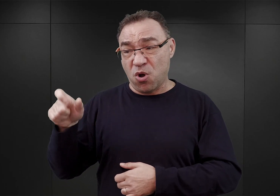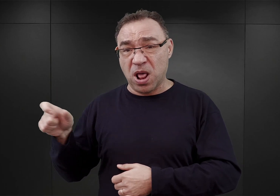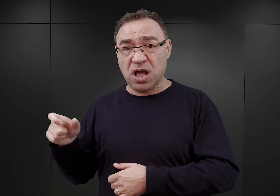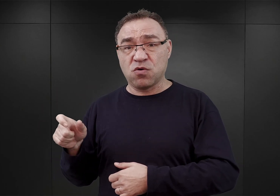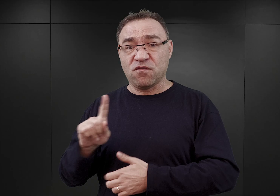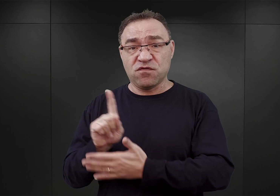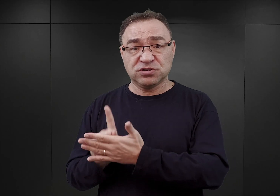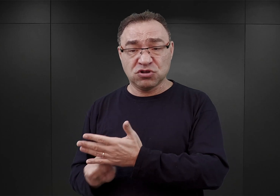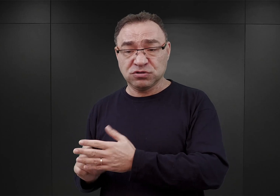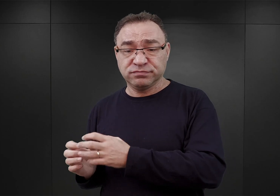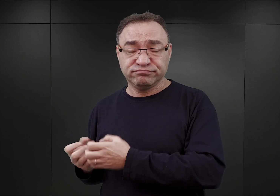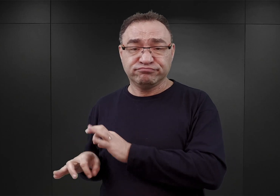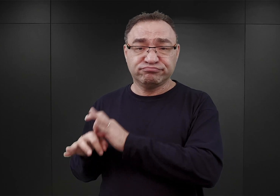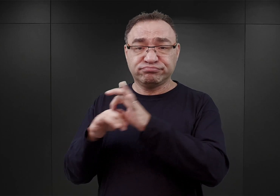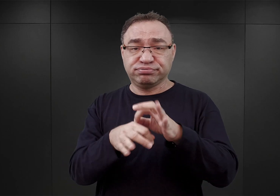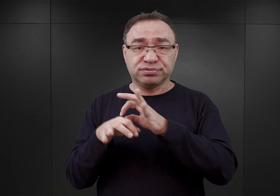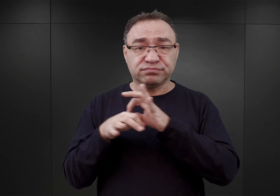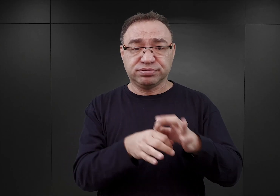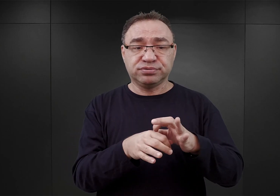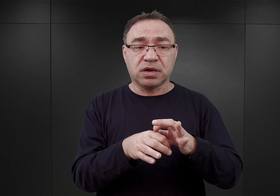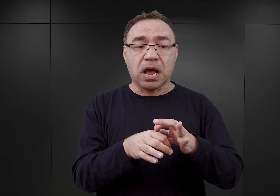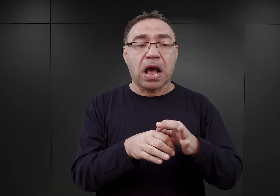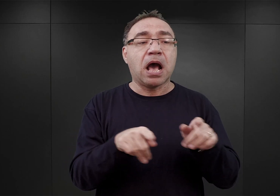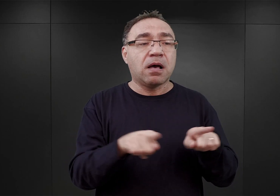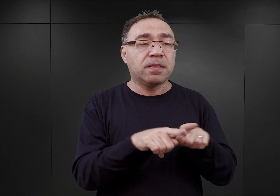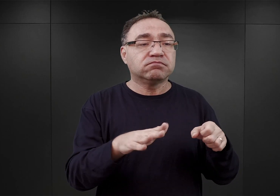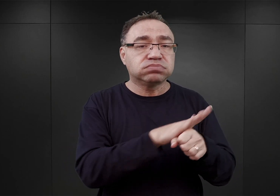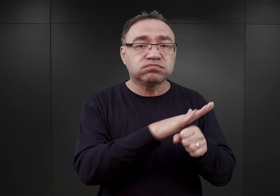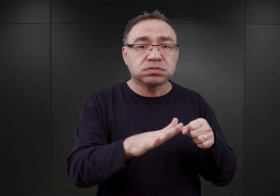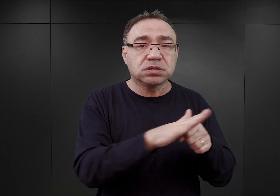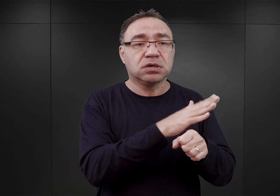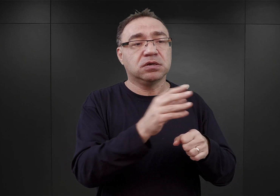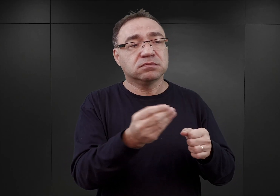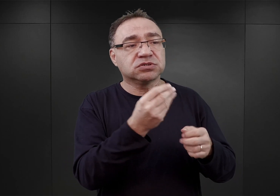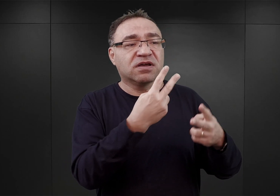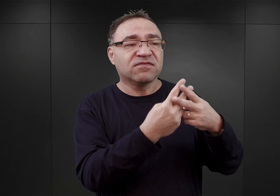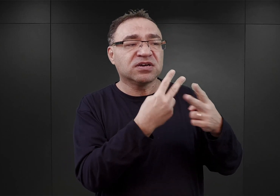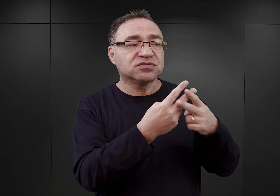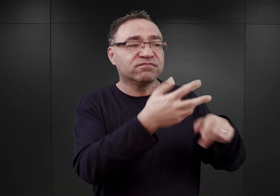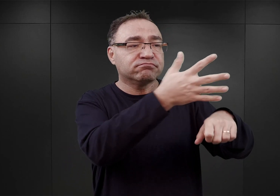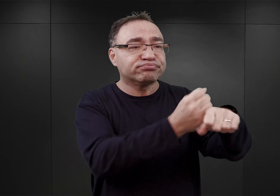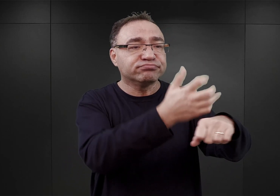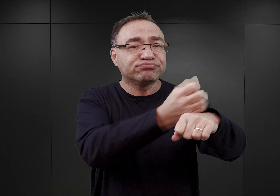z drugiej strony uzupełnienie stanu obozu poprzez więźniów zatrzymywanych właśnie wówczas